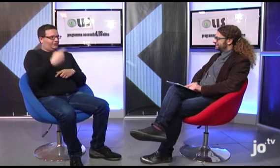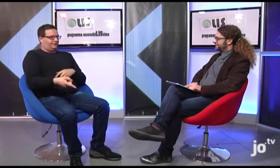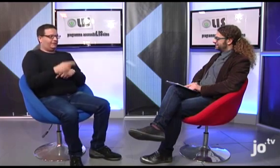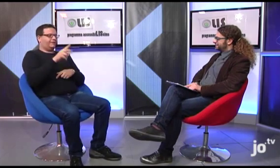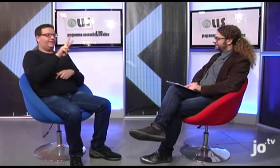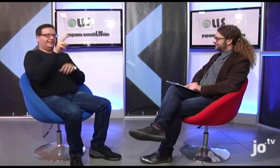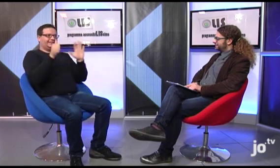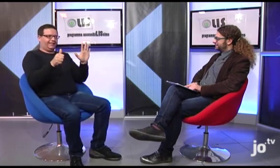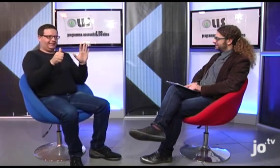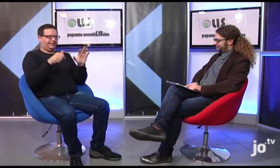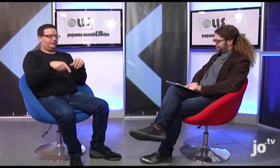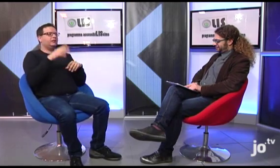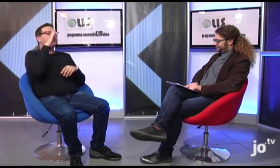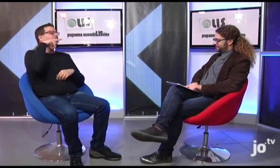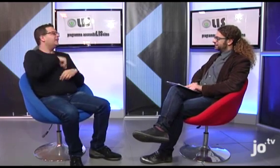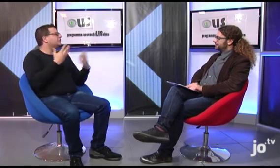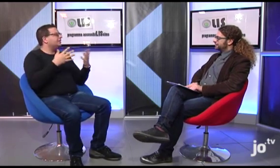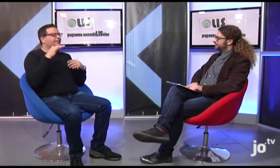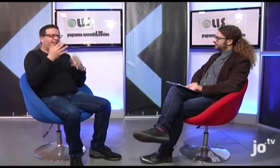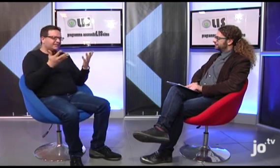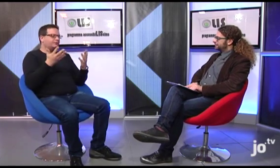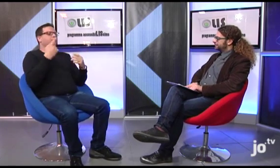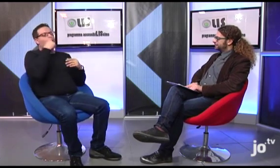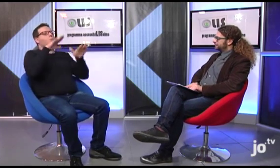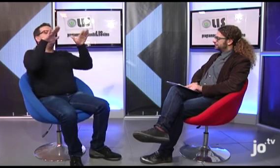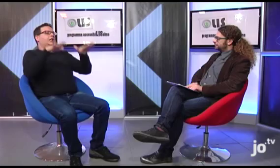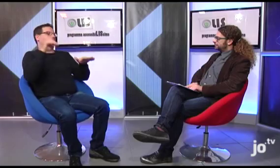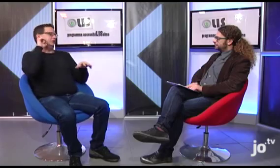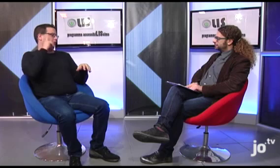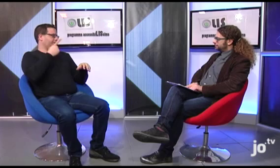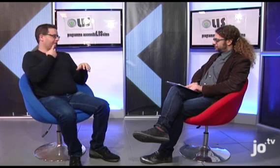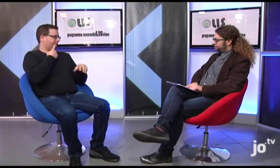Infine volevo comunicarvi che giorno 26 gennaio, come ogni anno, festeggeremo San Francesco di Sales, Patrono dei sordi,